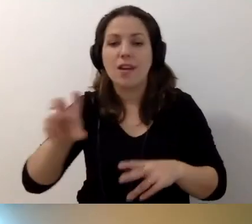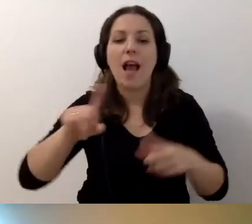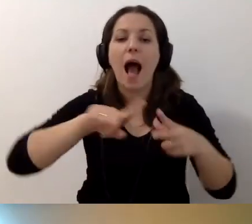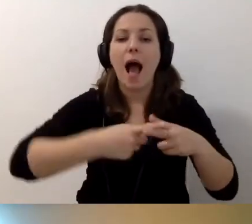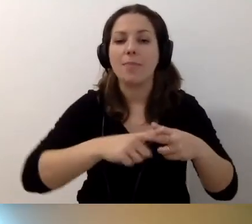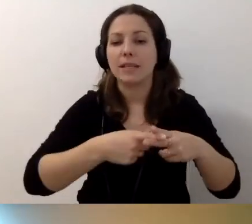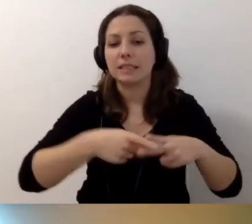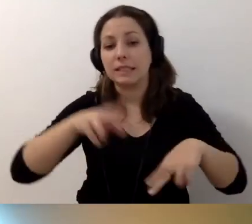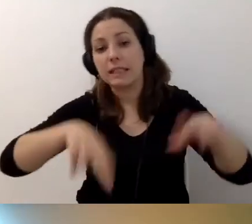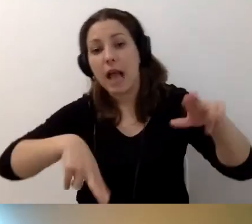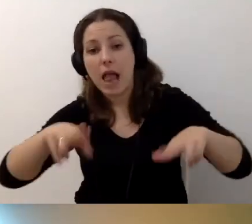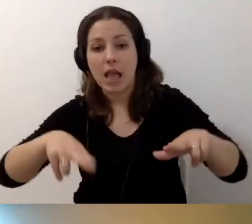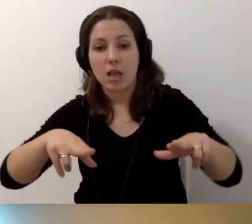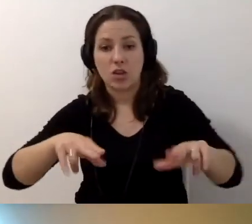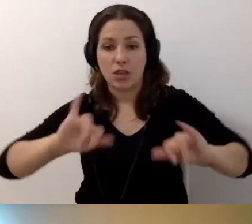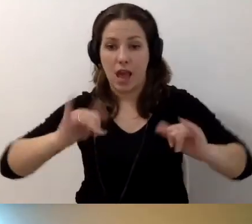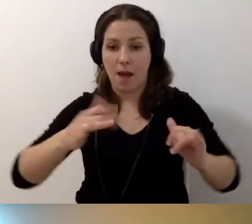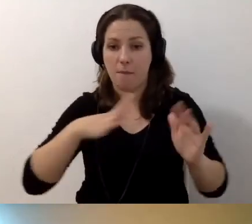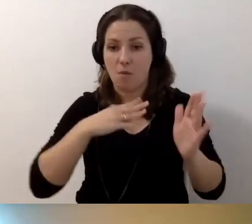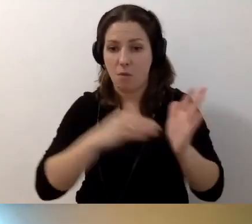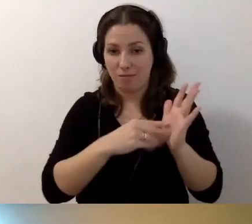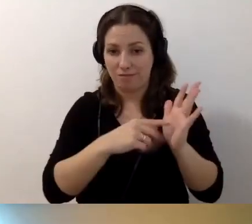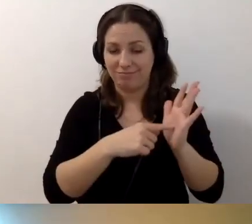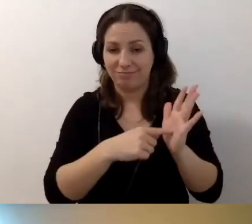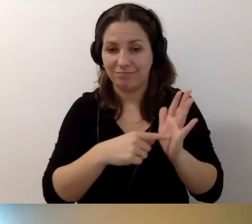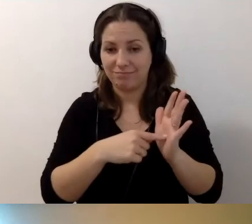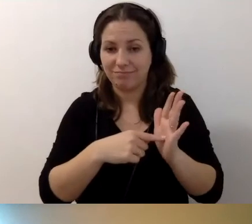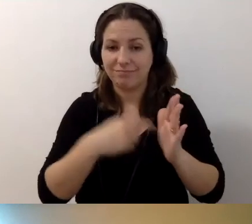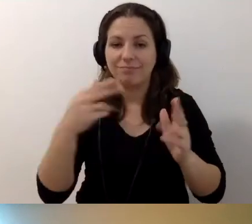W zależności od tego, jak to zostało omówione w umowie,